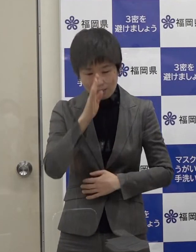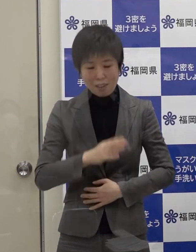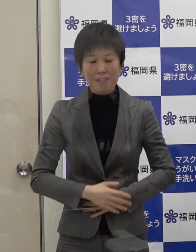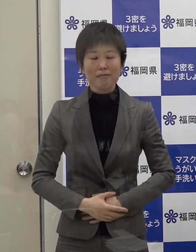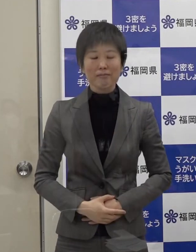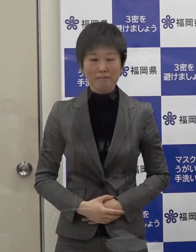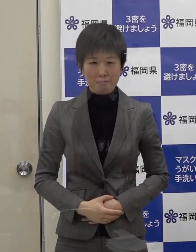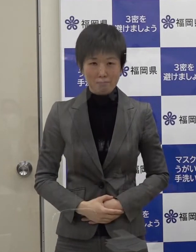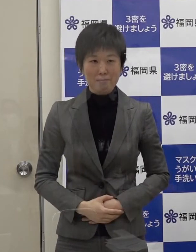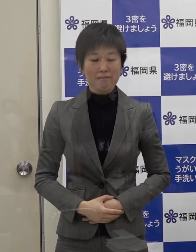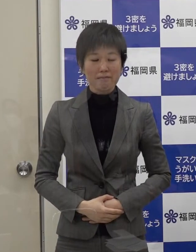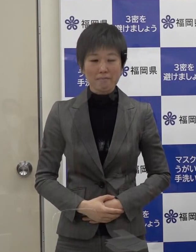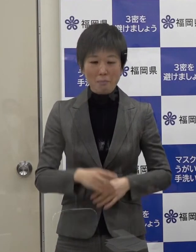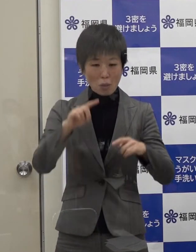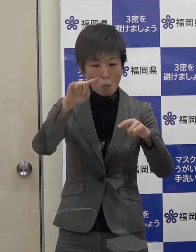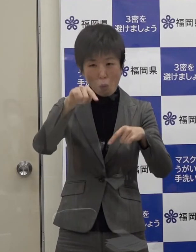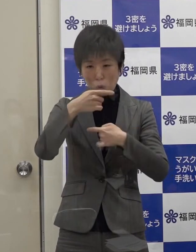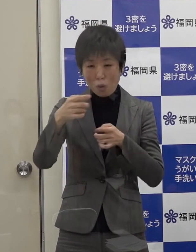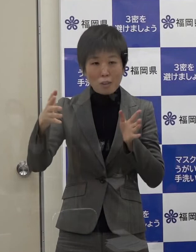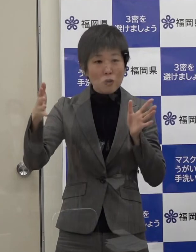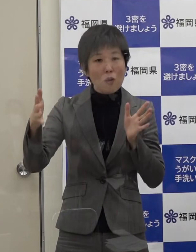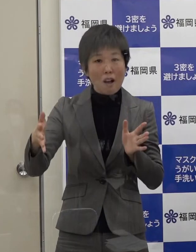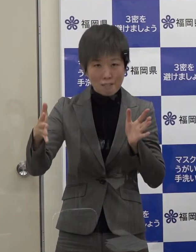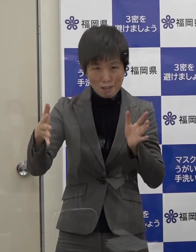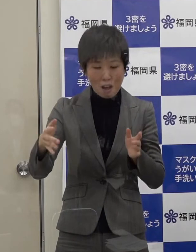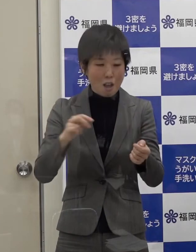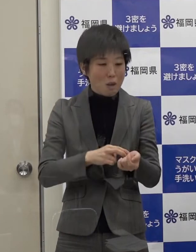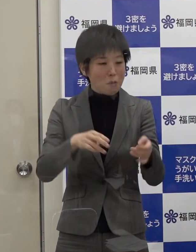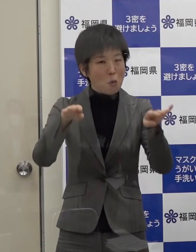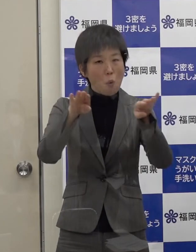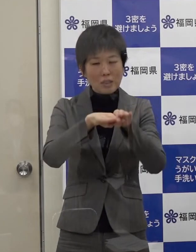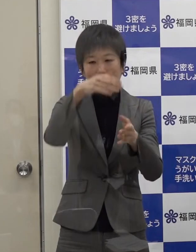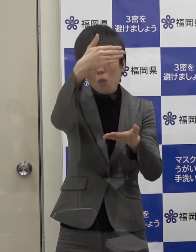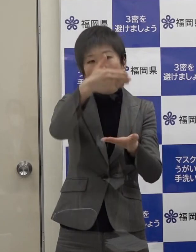年末年始で医療機関がお休みということがあると思いますが